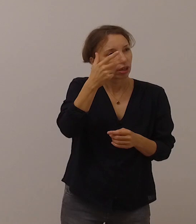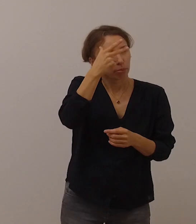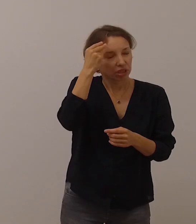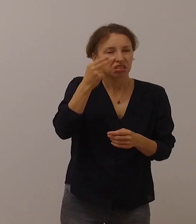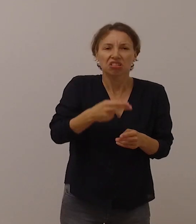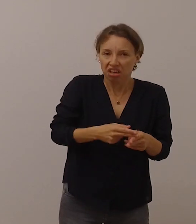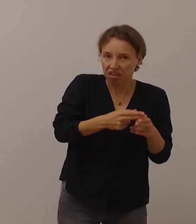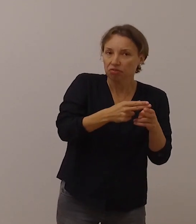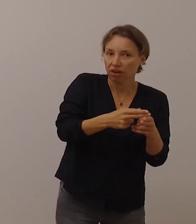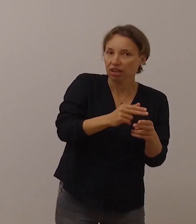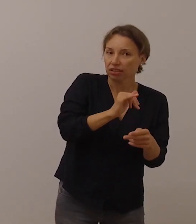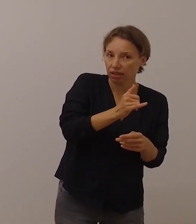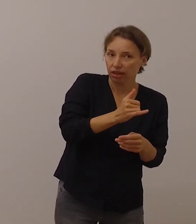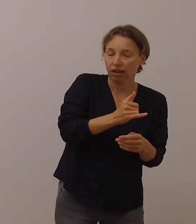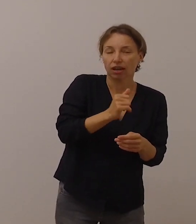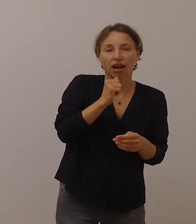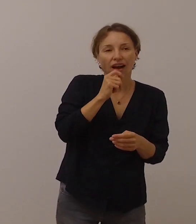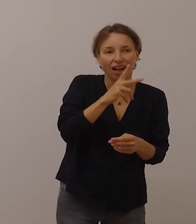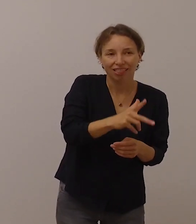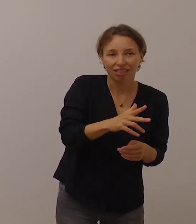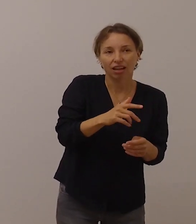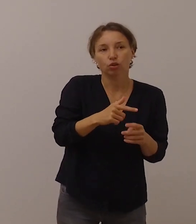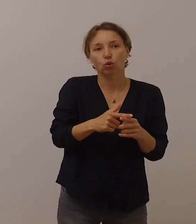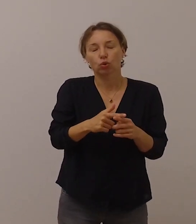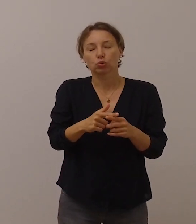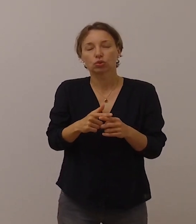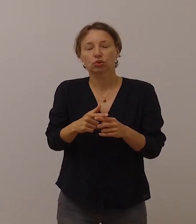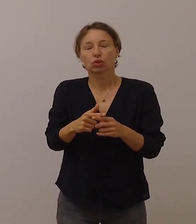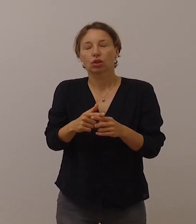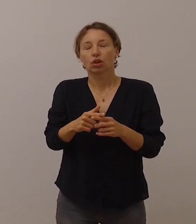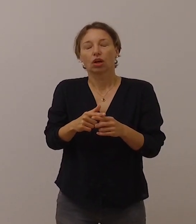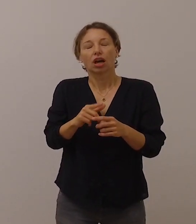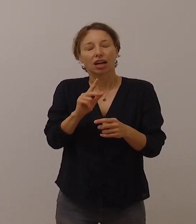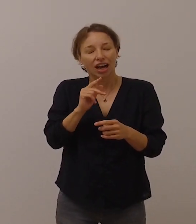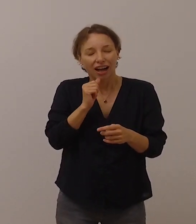um im Alltag auch mit Abstand Kontakt zu halten.